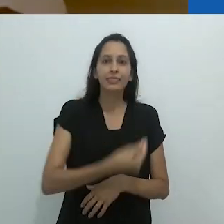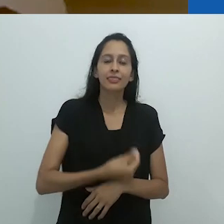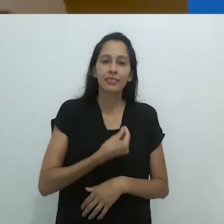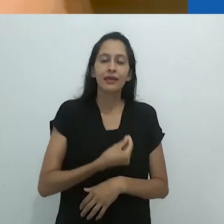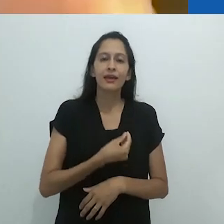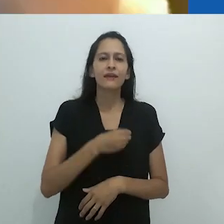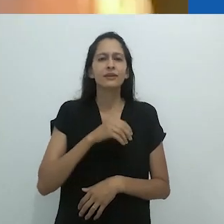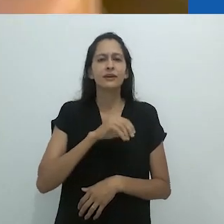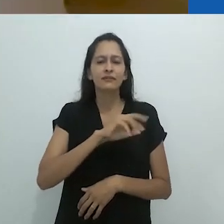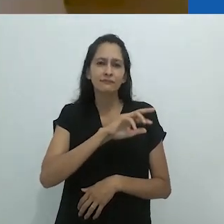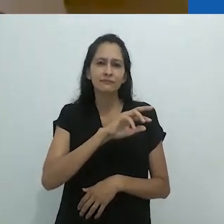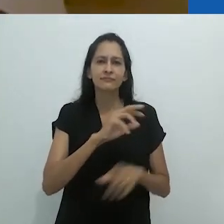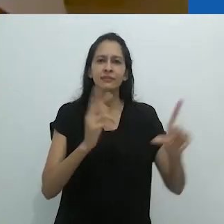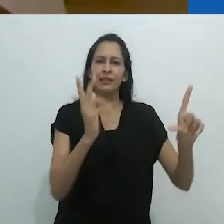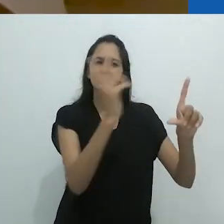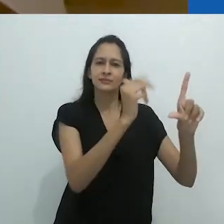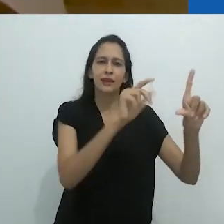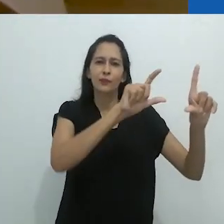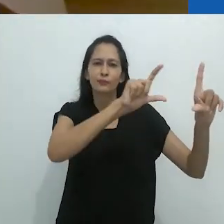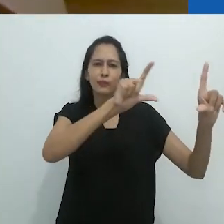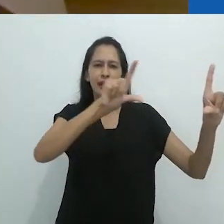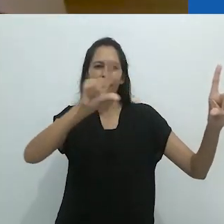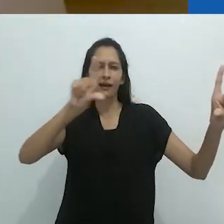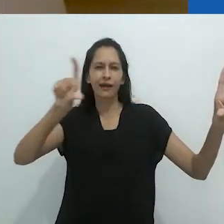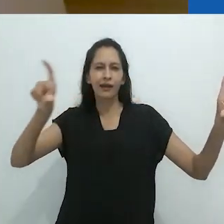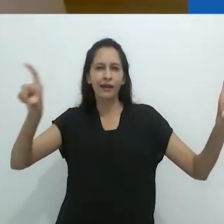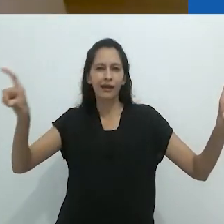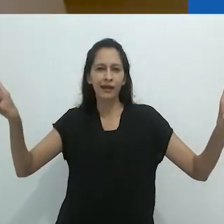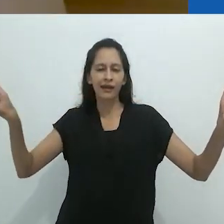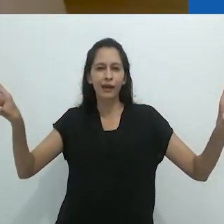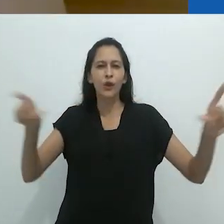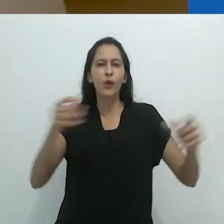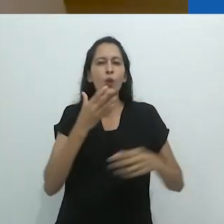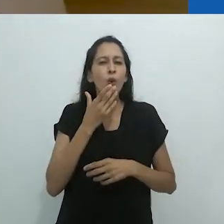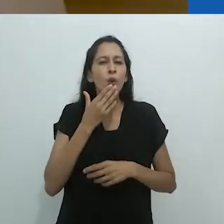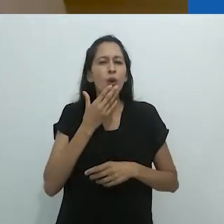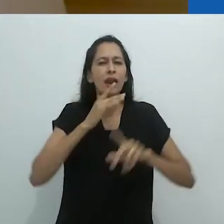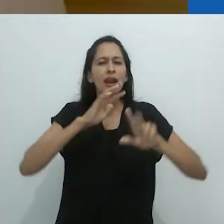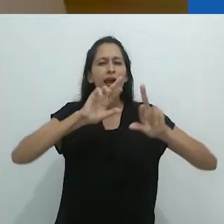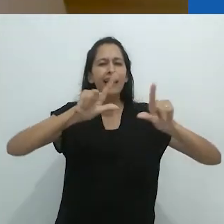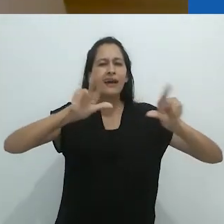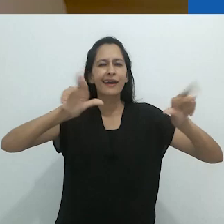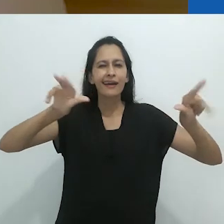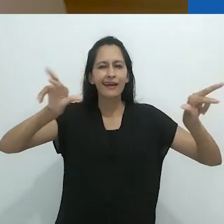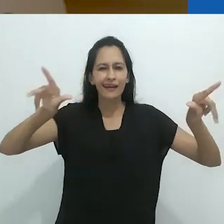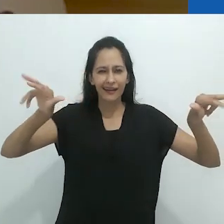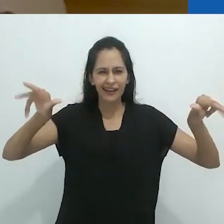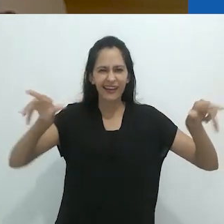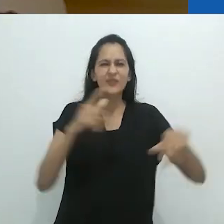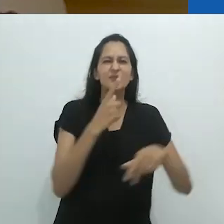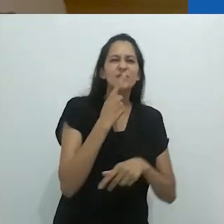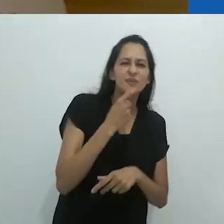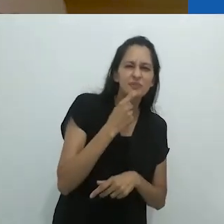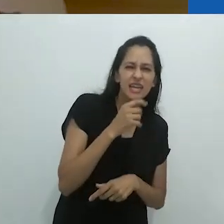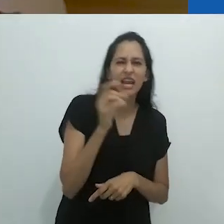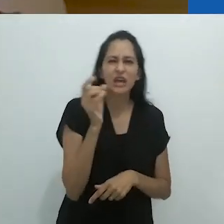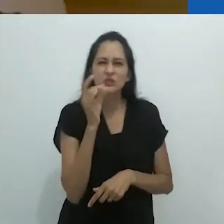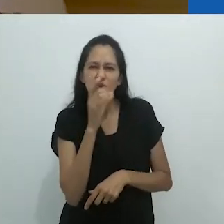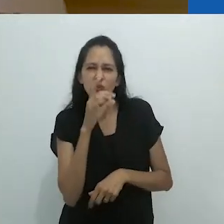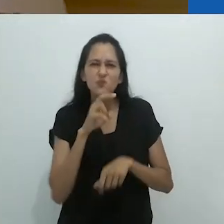com 400 estudantes, estavam os mais maravilhosos desenhos de giz colorido.